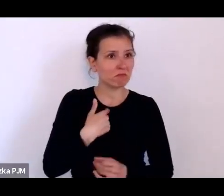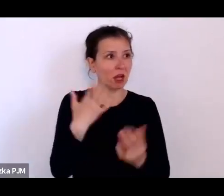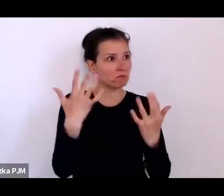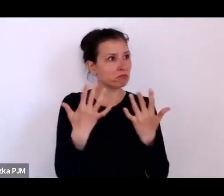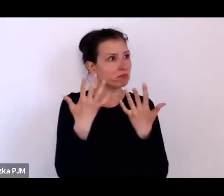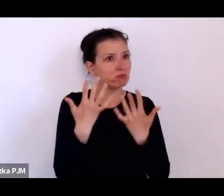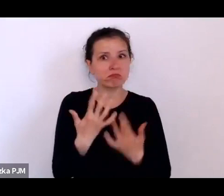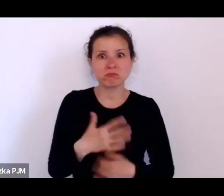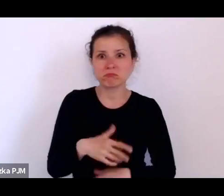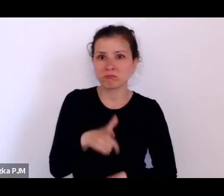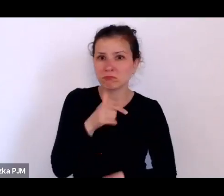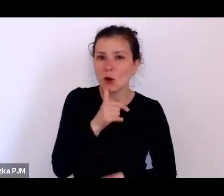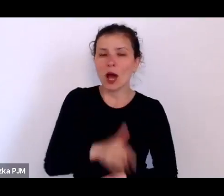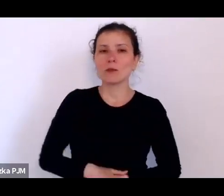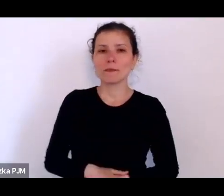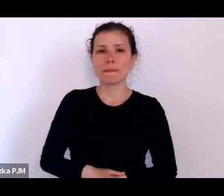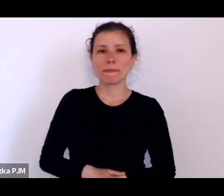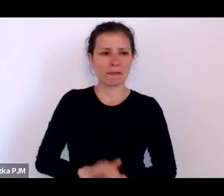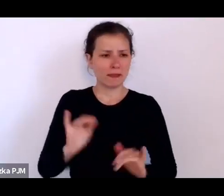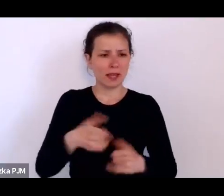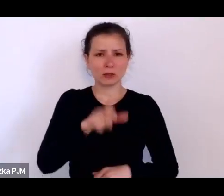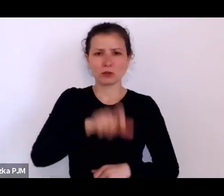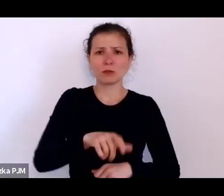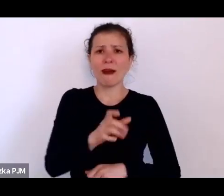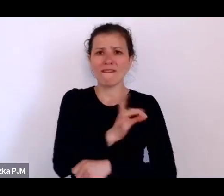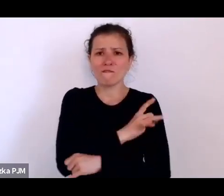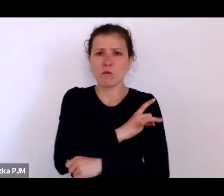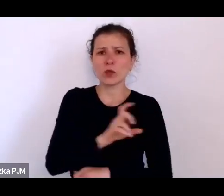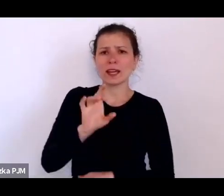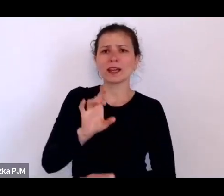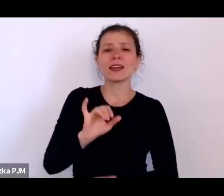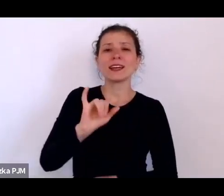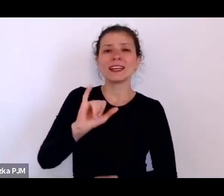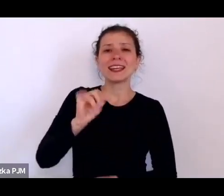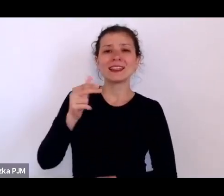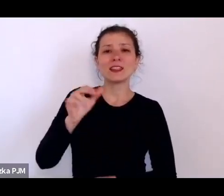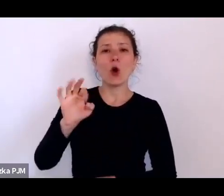jak to wujek Innocenty wszystko to pamięta.